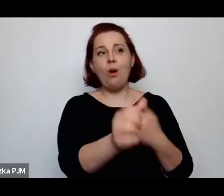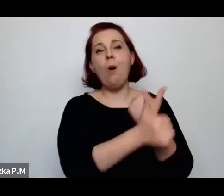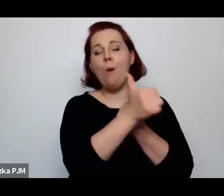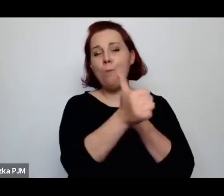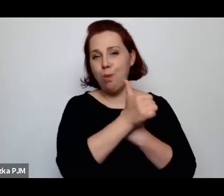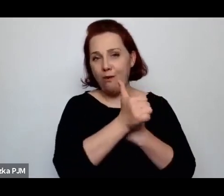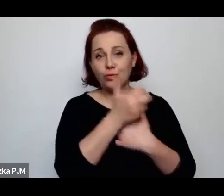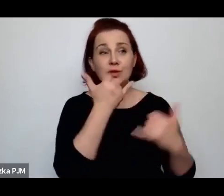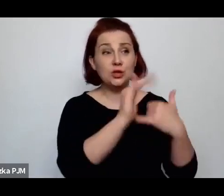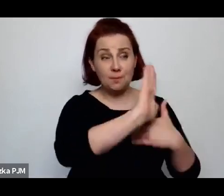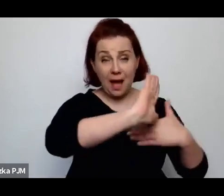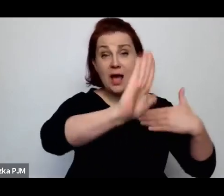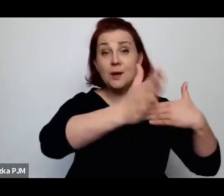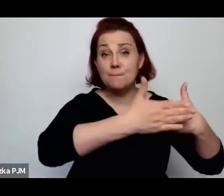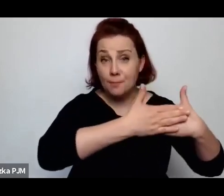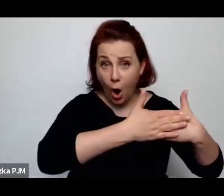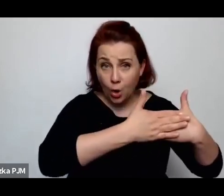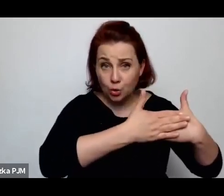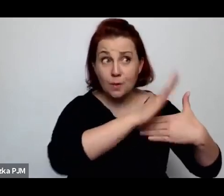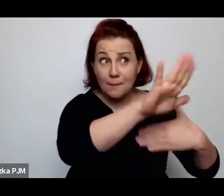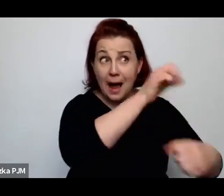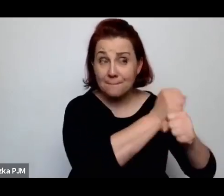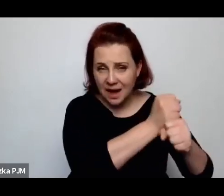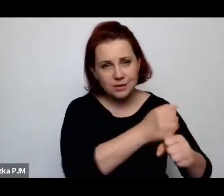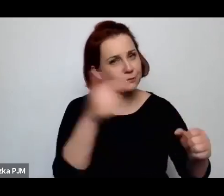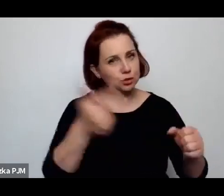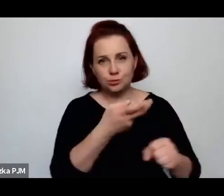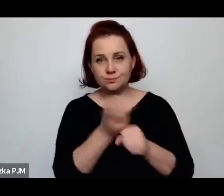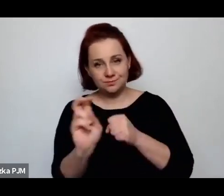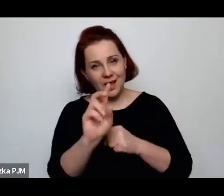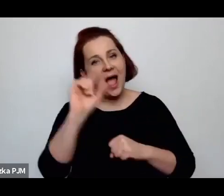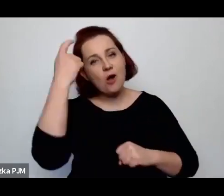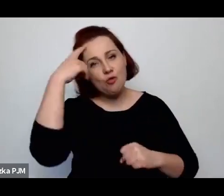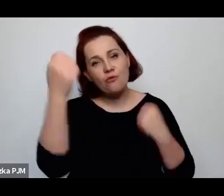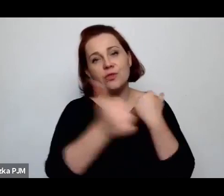…bo była przede wszystkim kobietą.